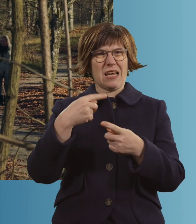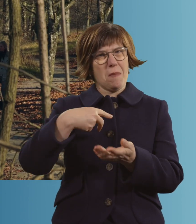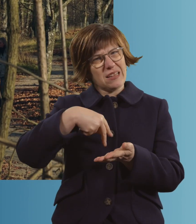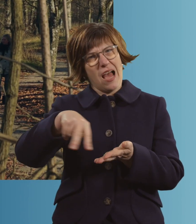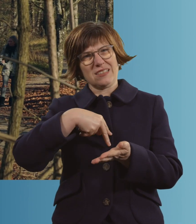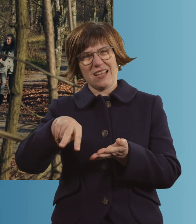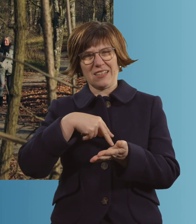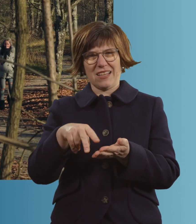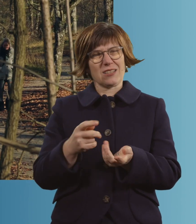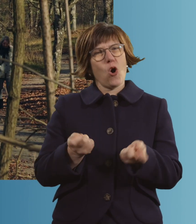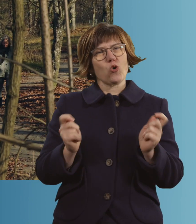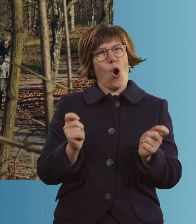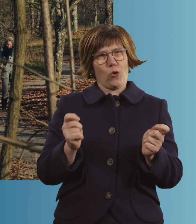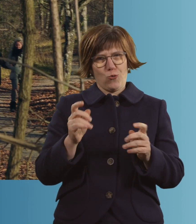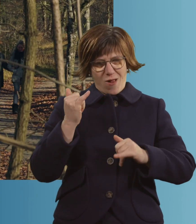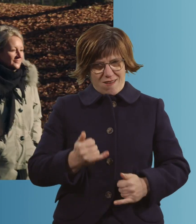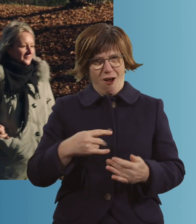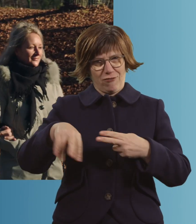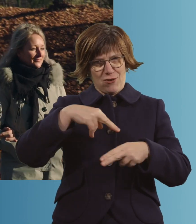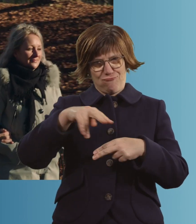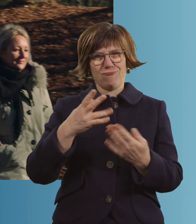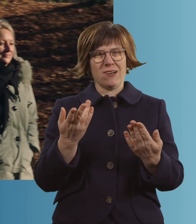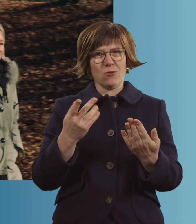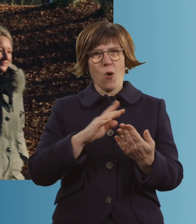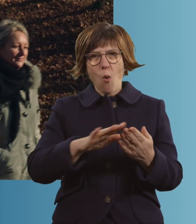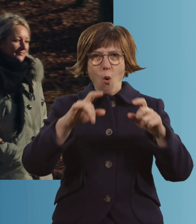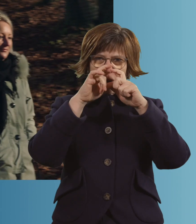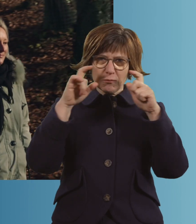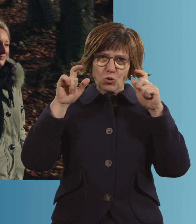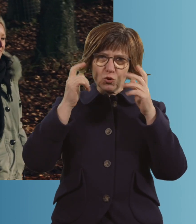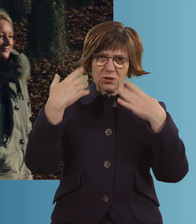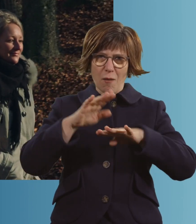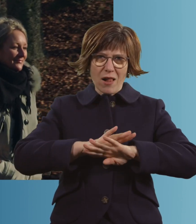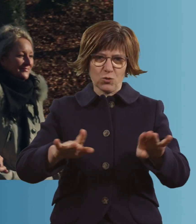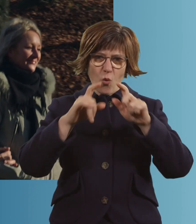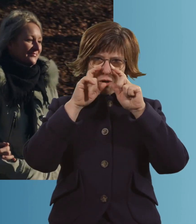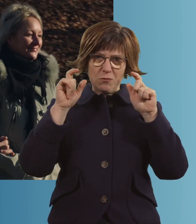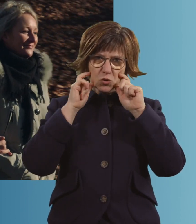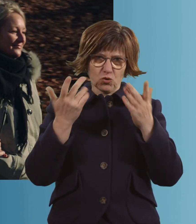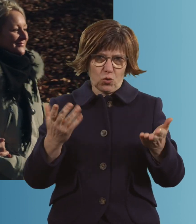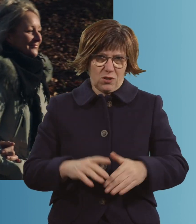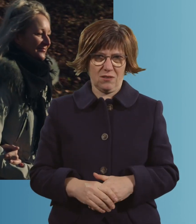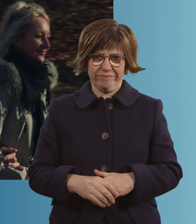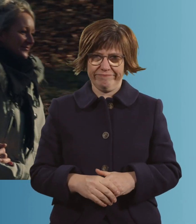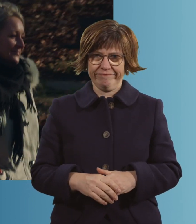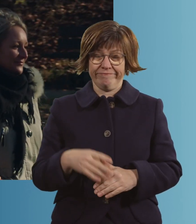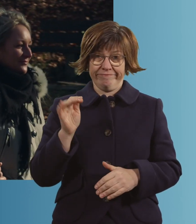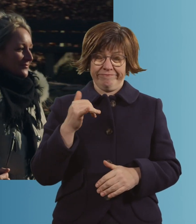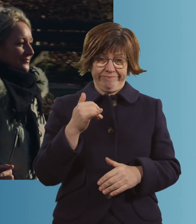Rock'n'Roll? -Ja, auch. Und alles ohne Mundschutz damals. Ja. Ja, das war schon...